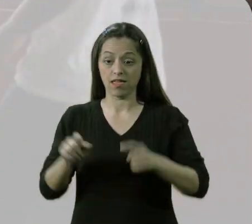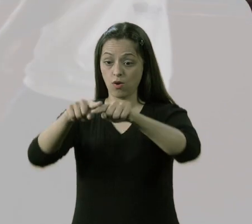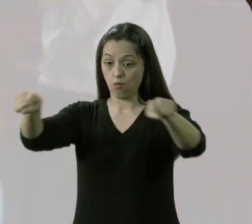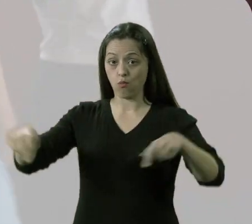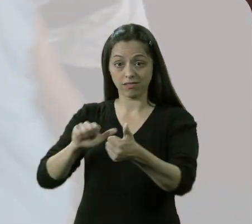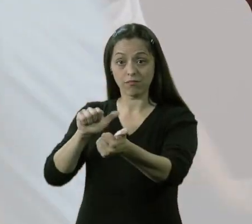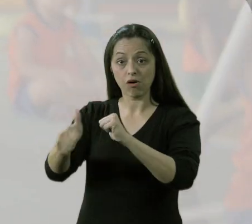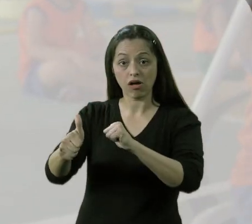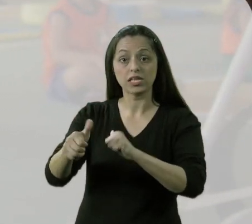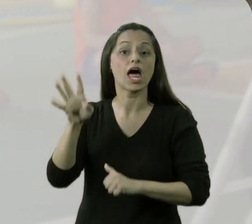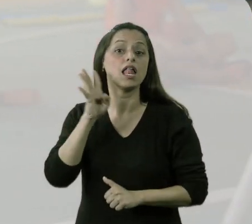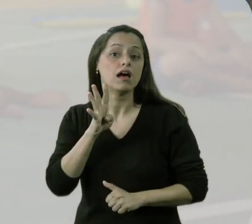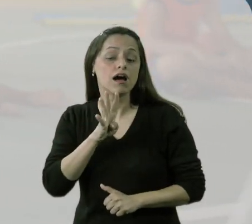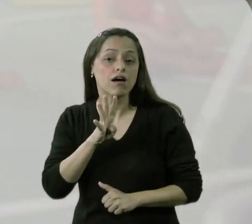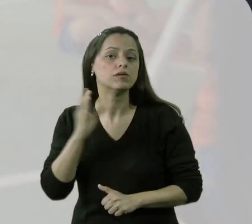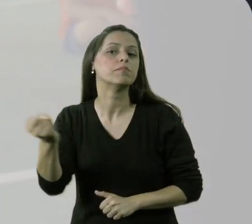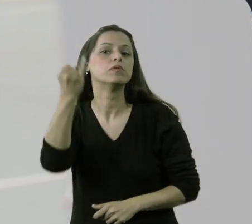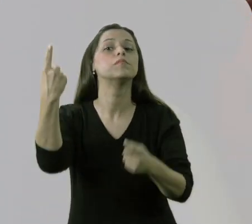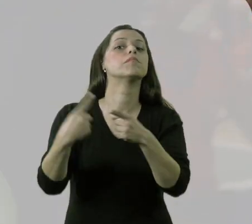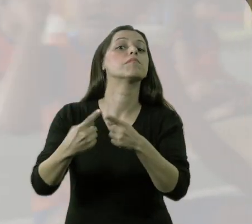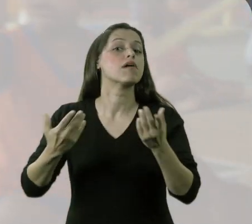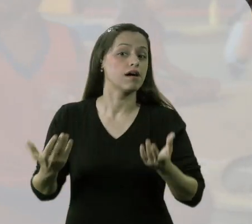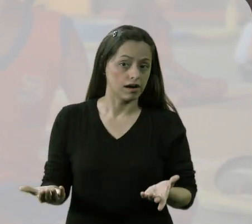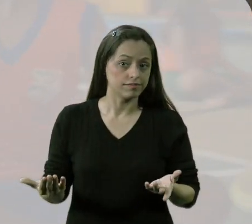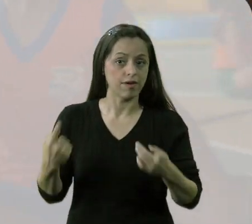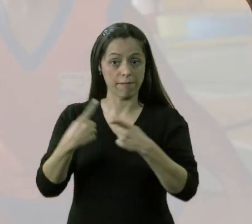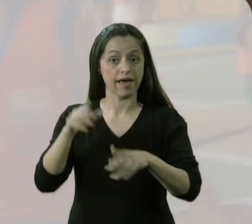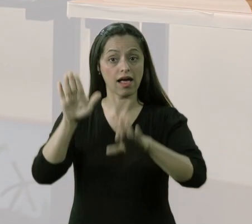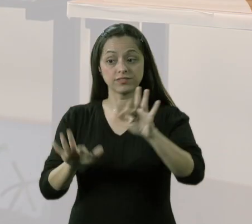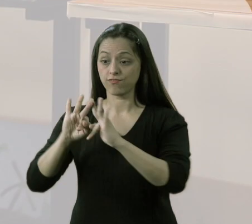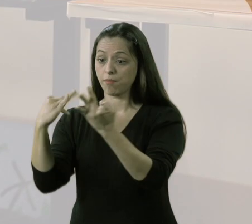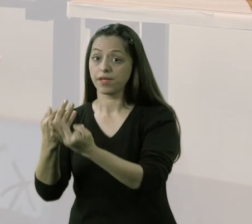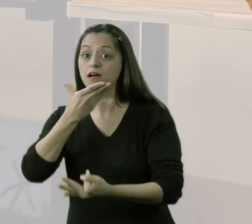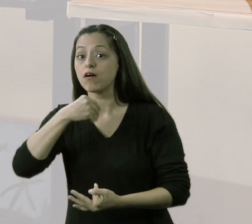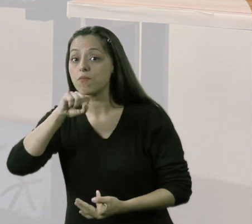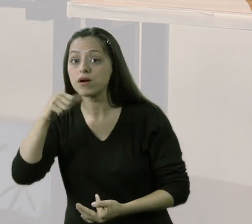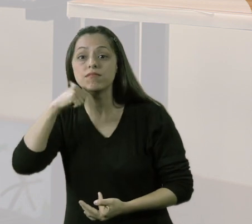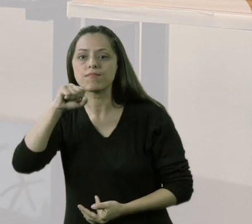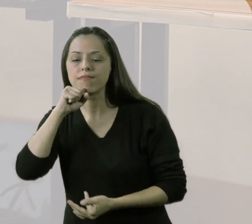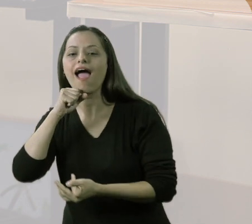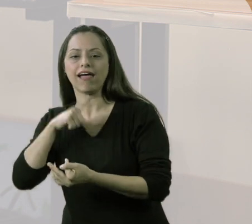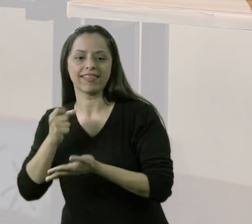A atividade da quadra era legal e importante também, porque às vezes os pais os trazem para a aula,